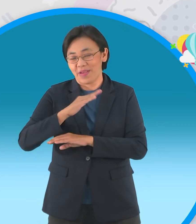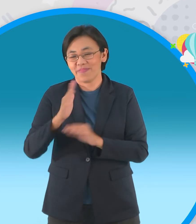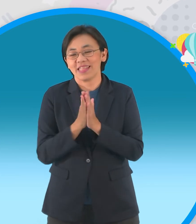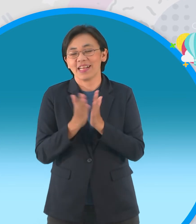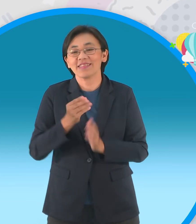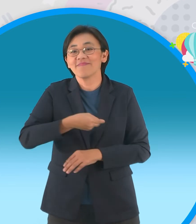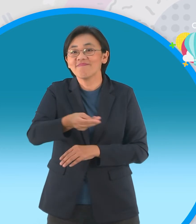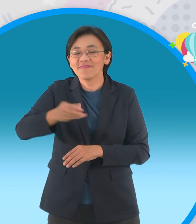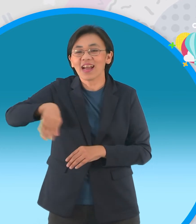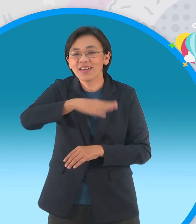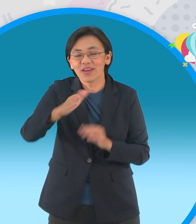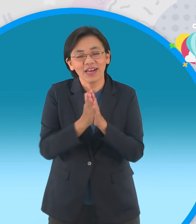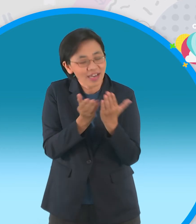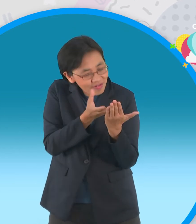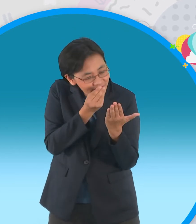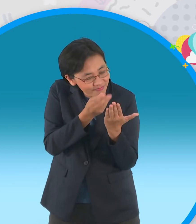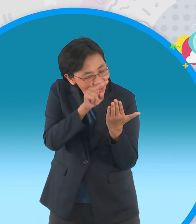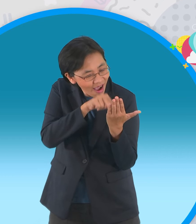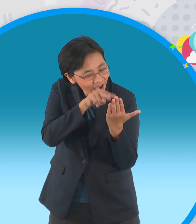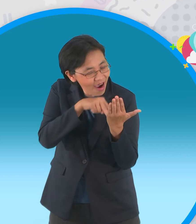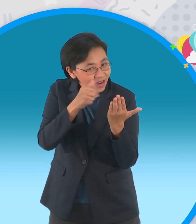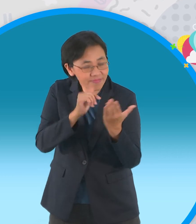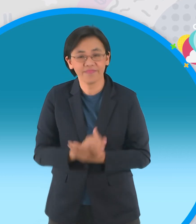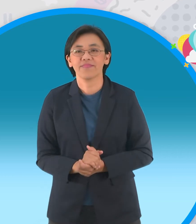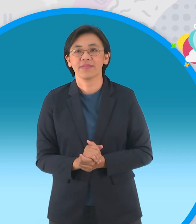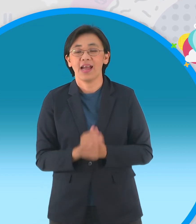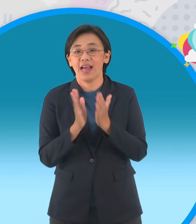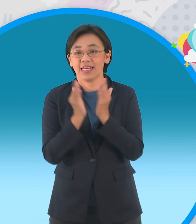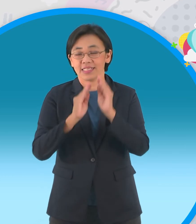พิมพ์สกายบุ๊คนะครับมอบให้กับเรานะครับแล้วก็มอบให้กับน้องไปอ่านเล่นที่บ้านนะครับ